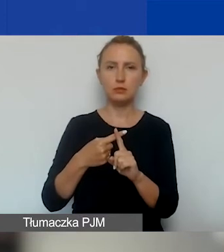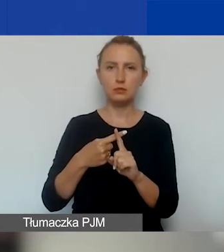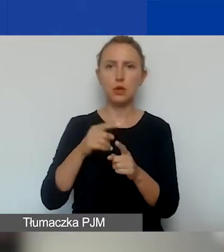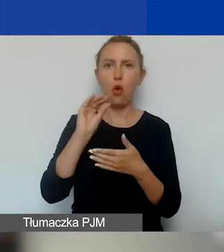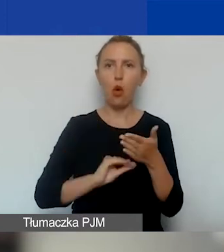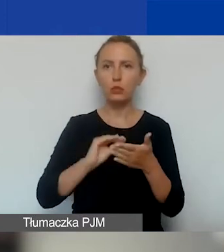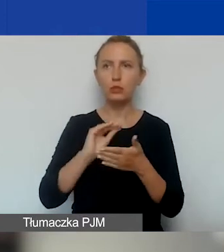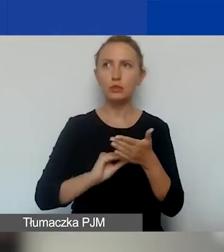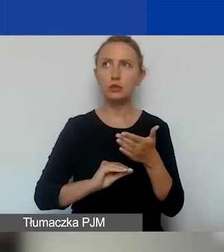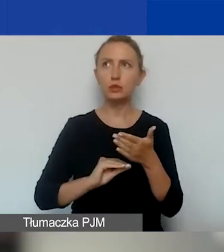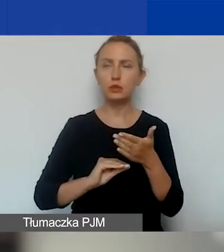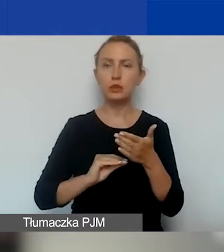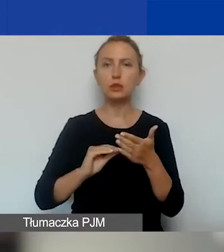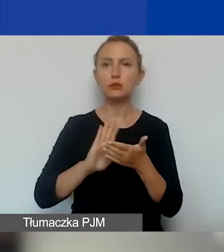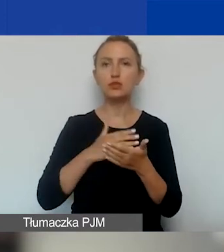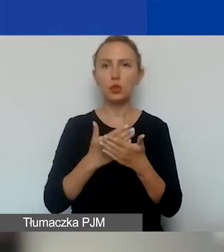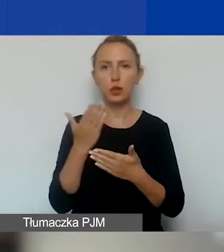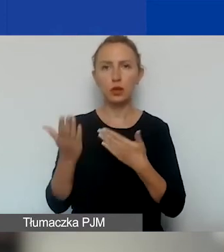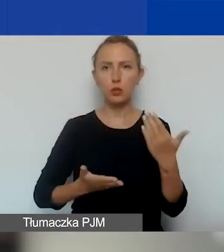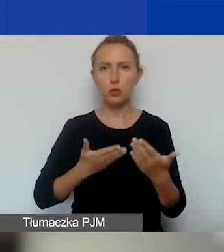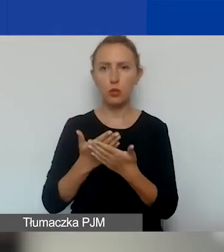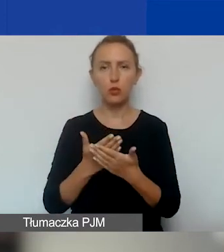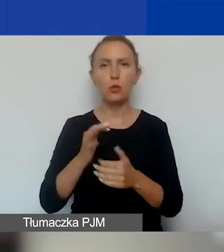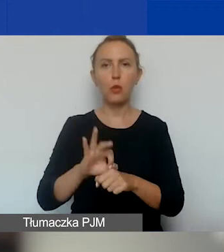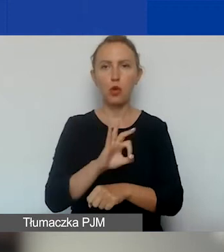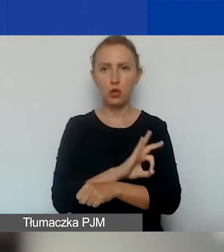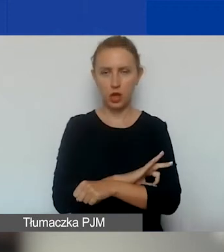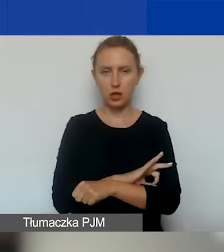przykłady i propozycje projektów interwencyjnych